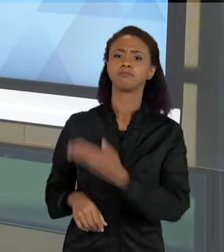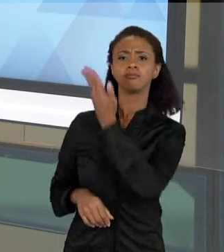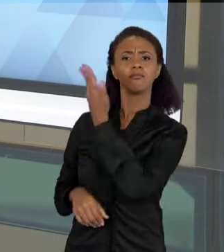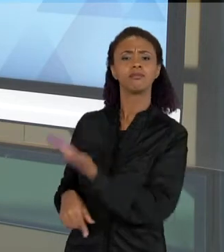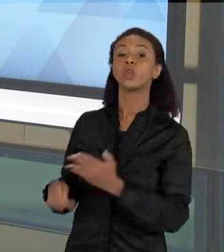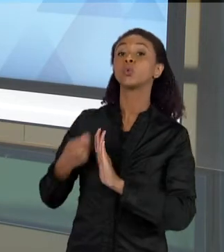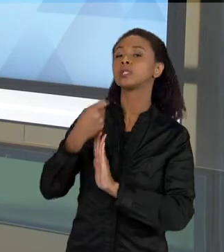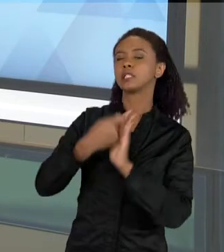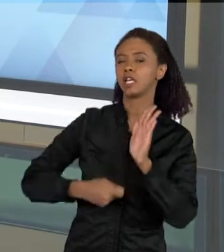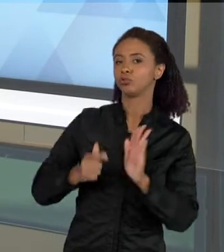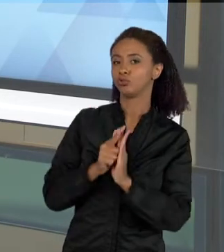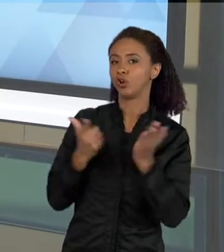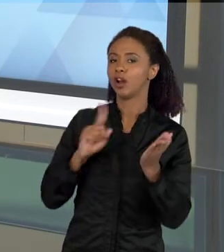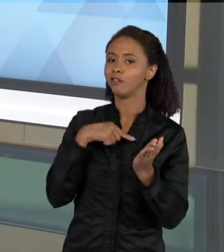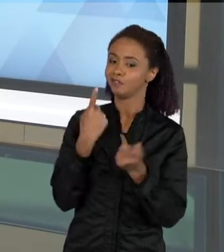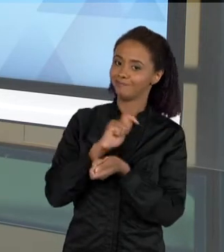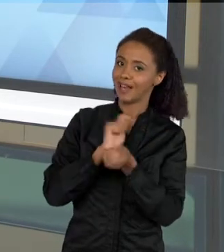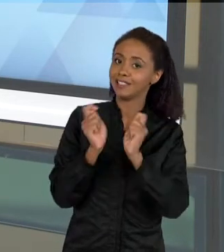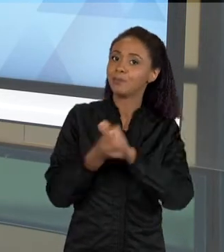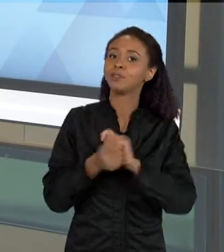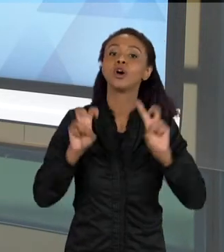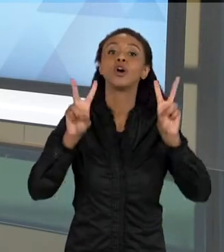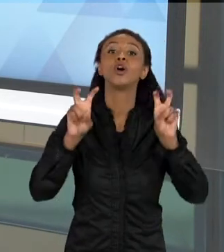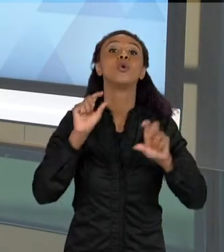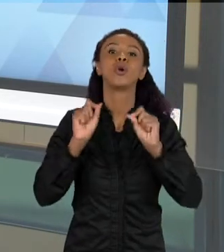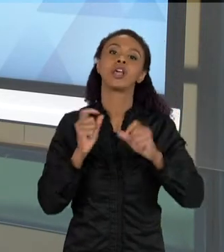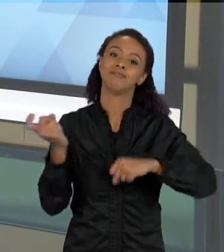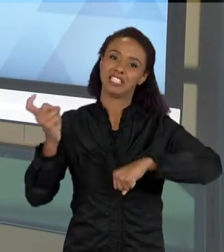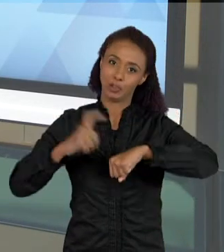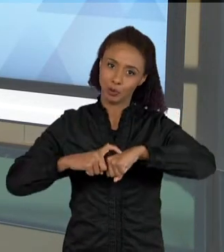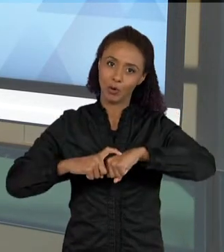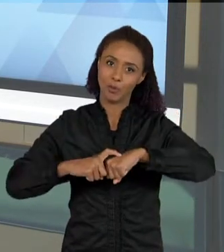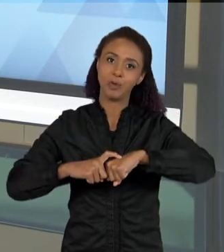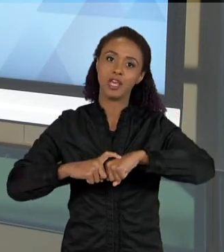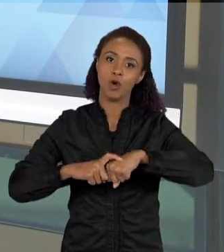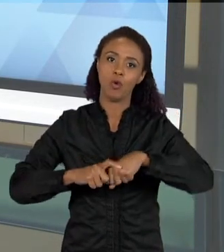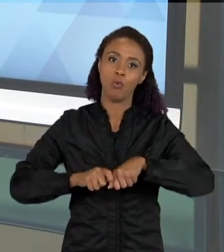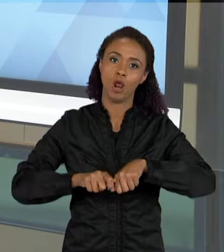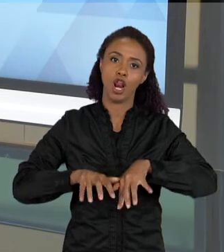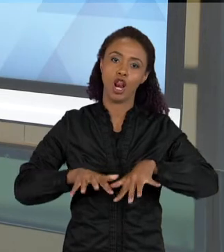FALANDO SOBRE A INFESTAÇÃO DE ESCORPIÕES EM UM BAIRRO, NA CIDADE DE RIBEIRÃO PRETO.